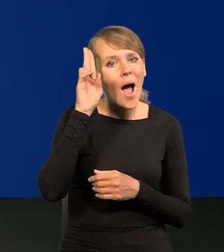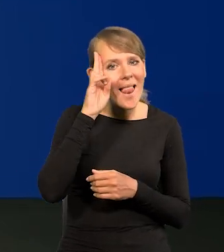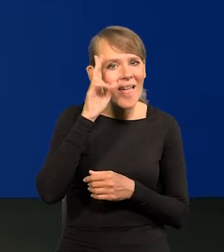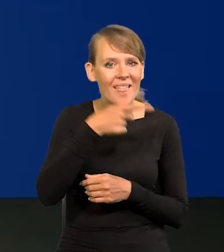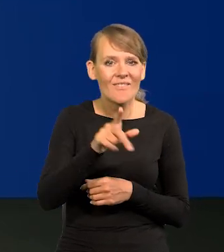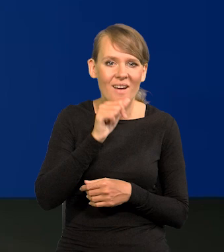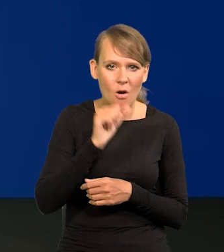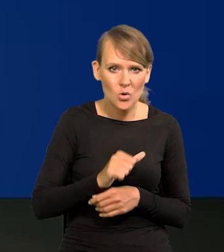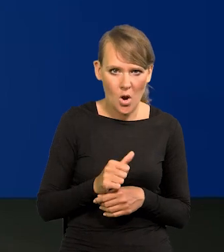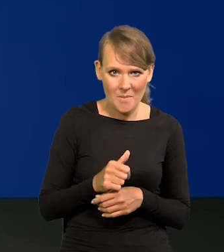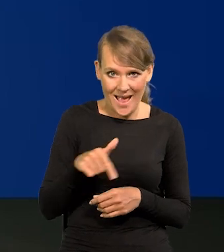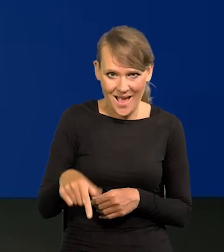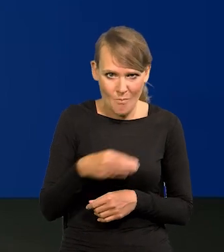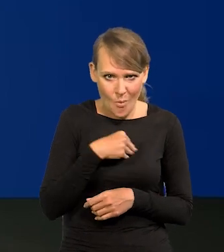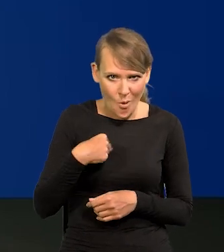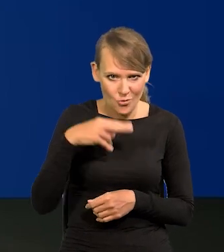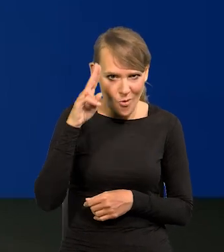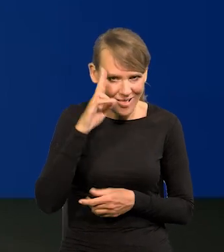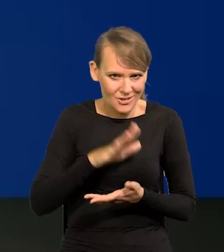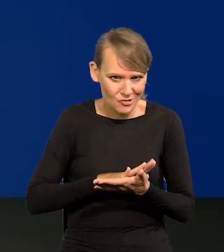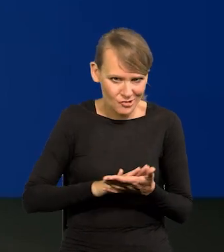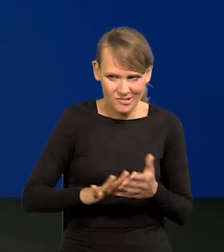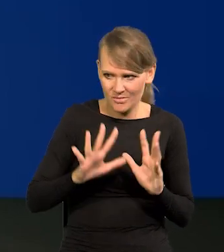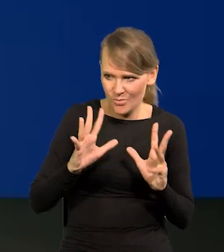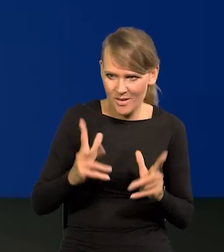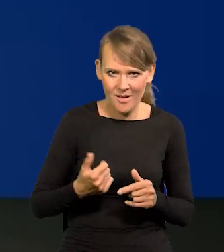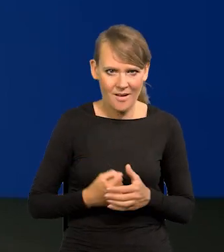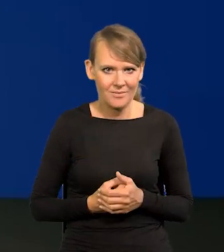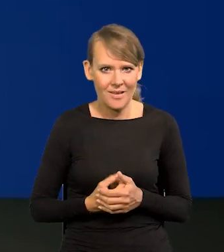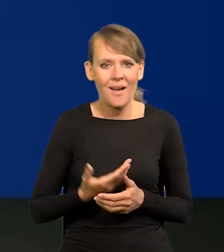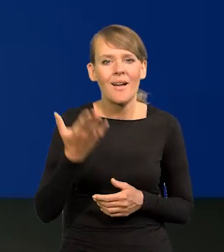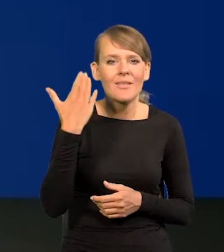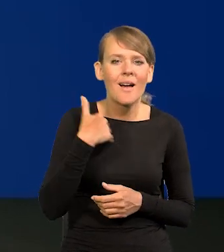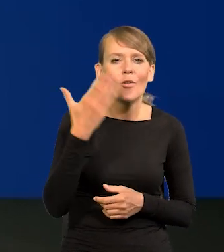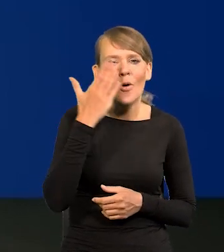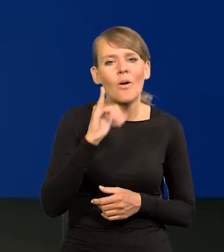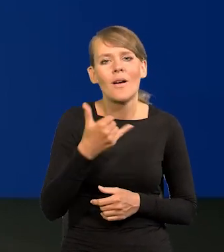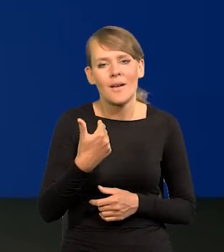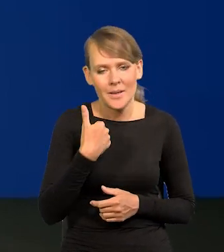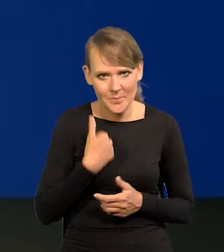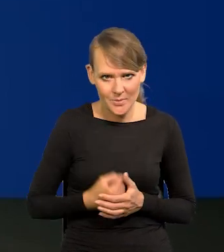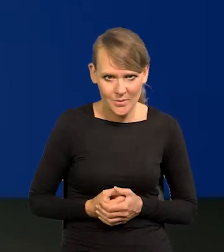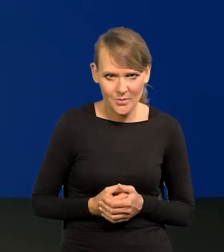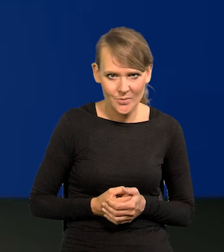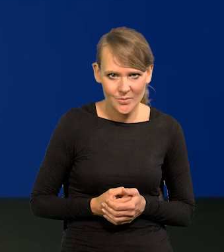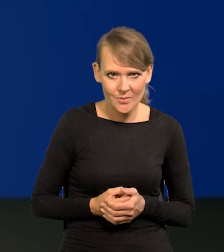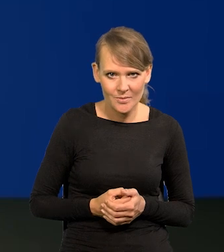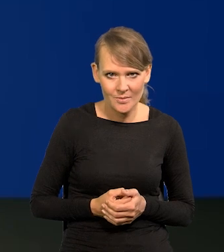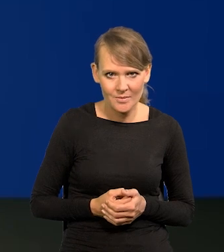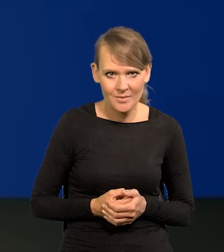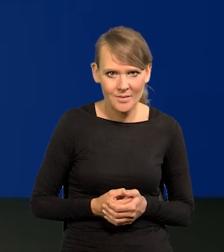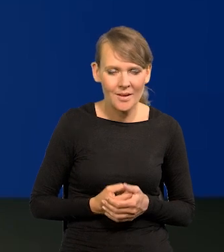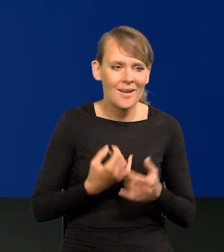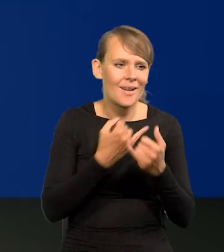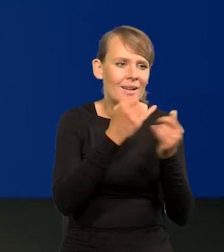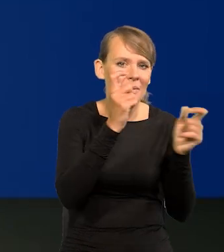Polskie toalety są czyste i bardzo eleganckie, jak to było w PRL-u, na tle nie wymienię innych krajów europejskich,